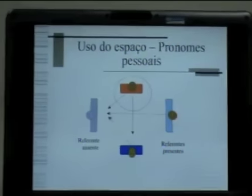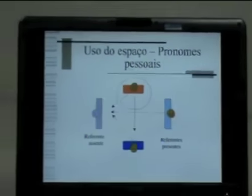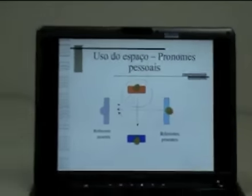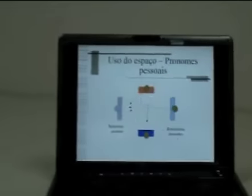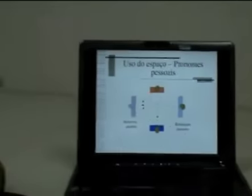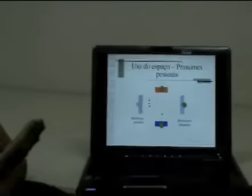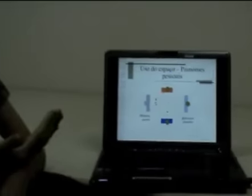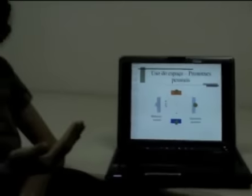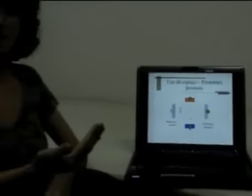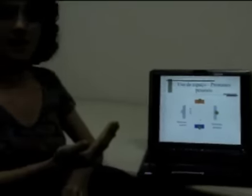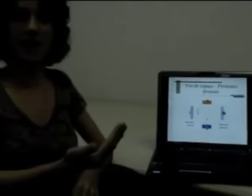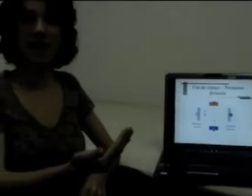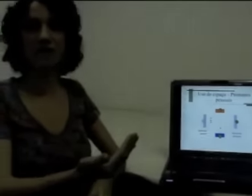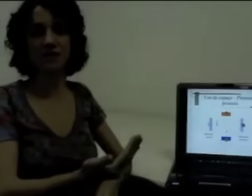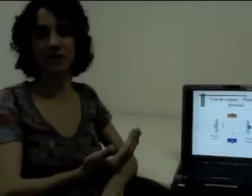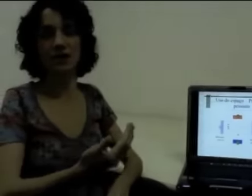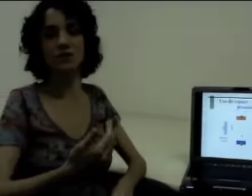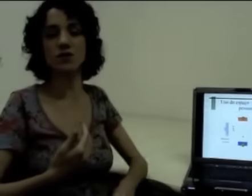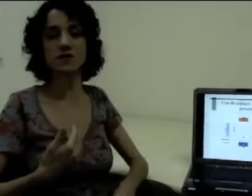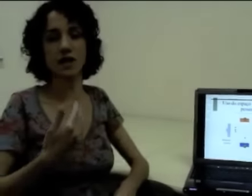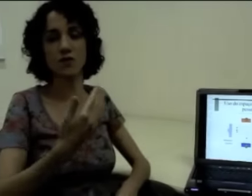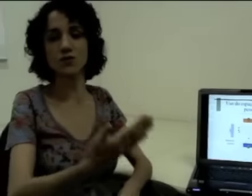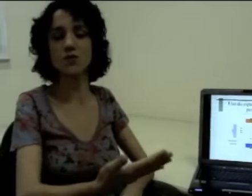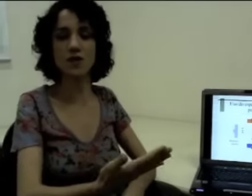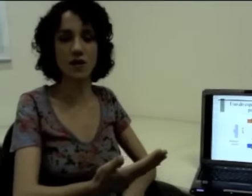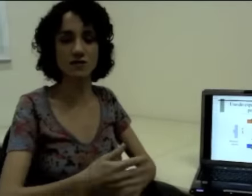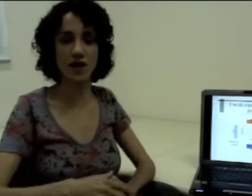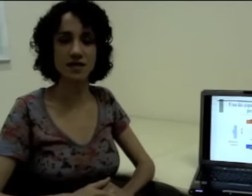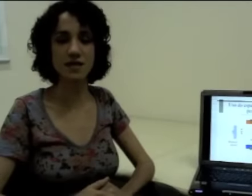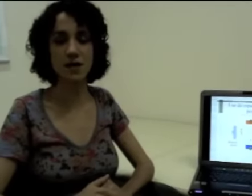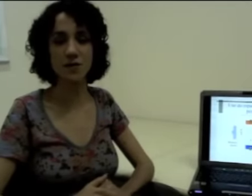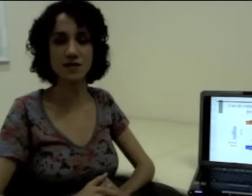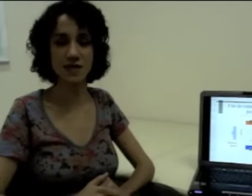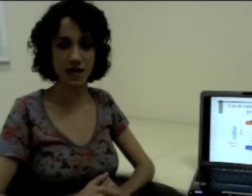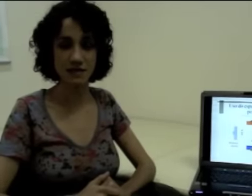da pessoa que está realizando ou que está construindo as frases em língua de sinais.